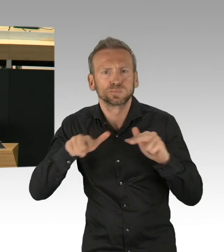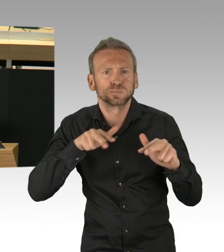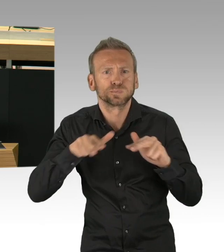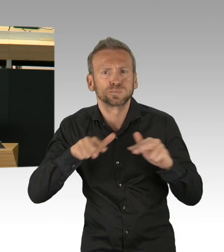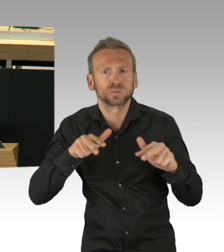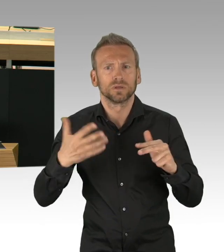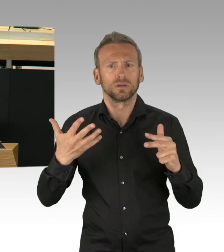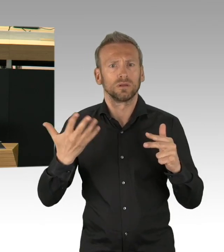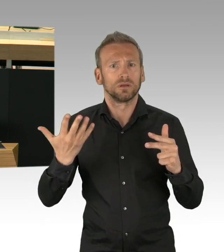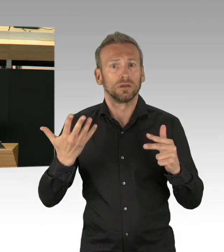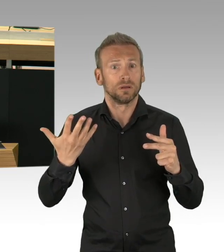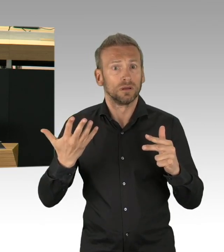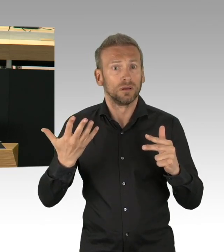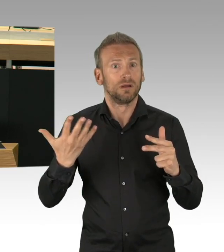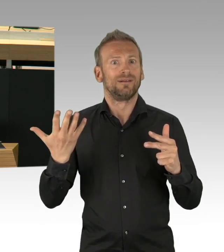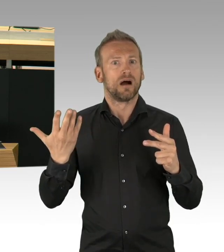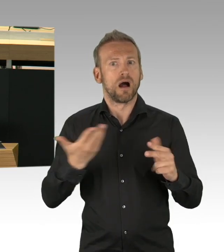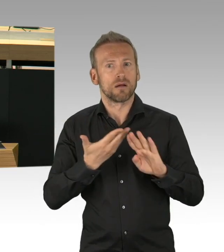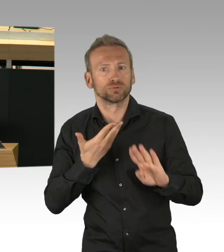vor der Krise, dass doch alles anders ist,